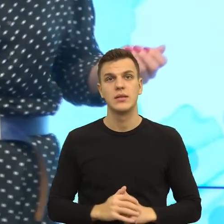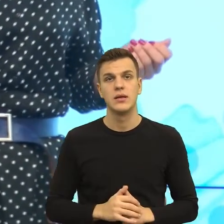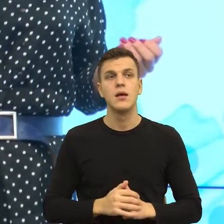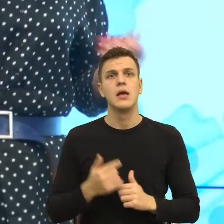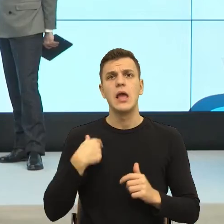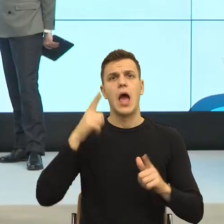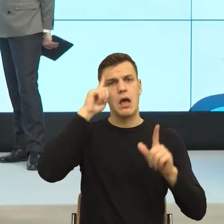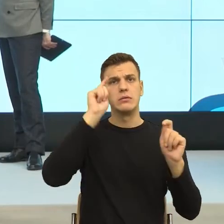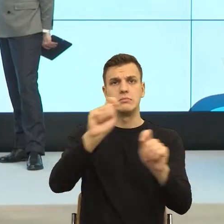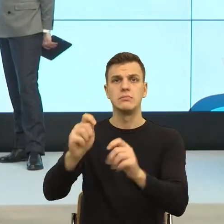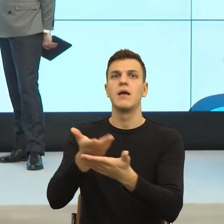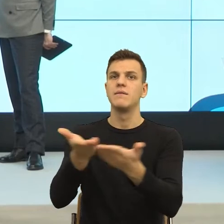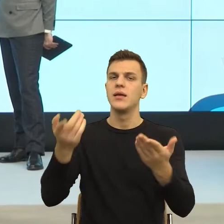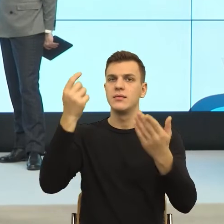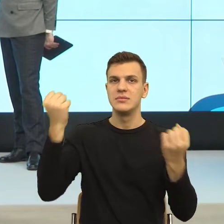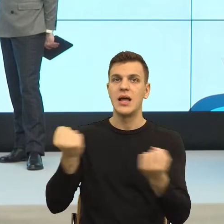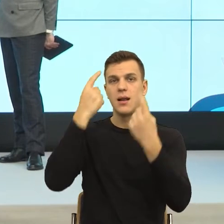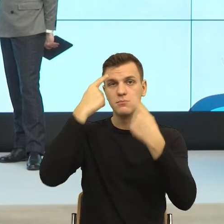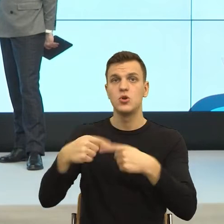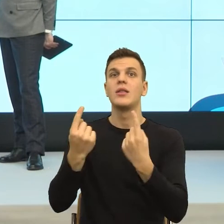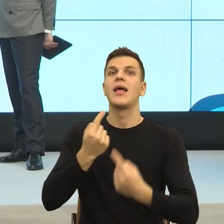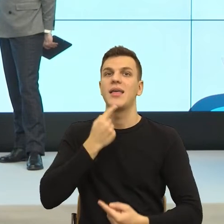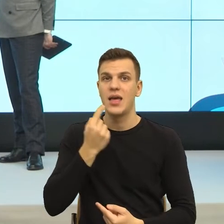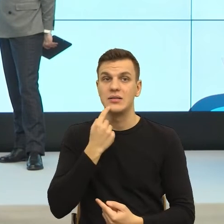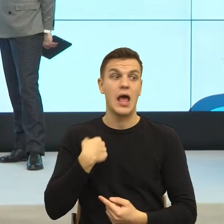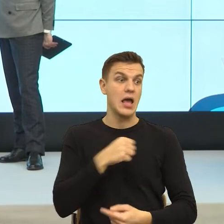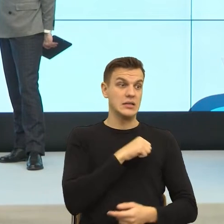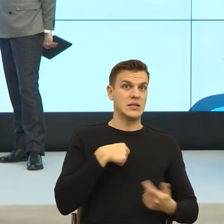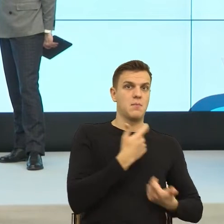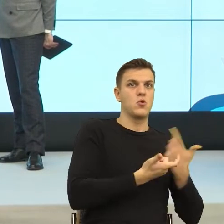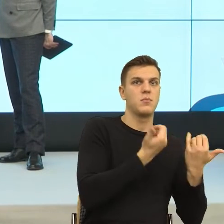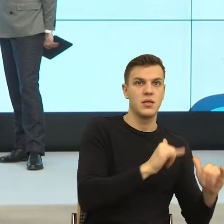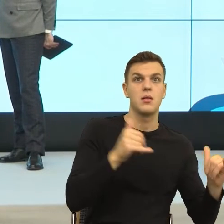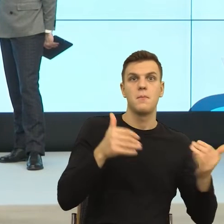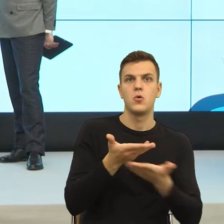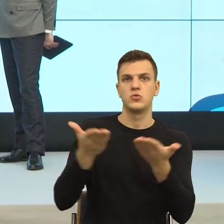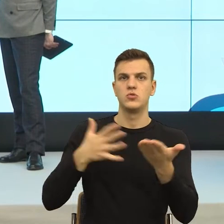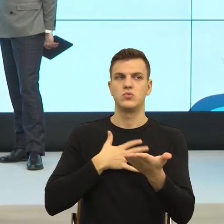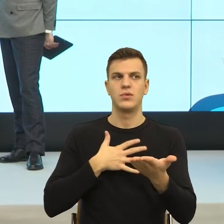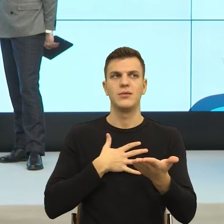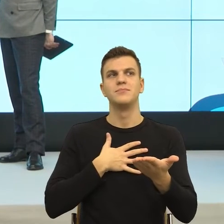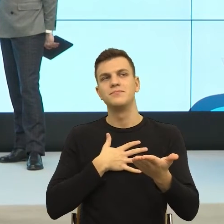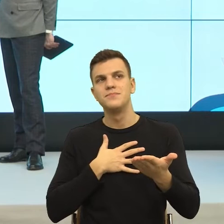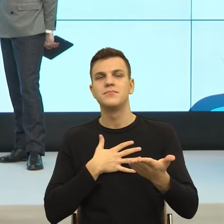poczuli byście się Państwo oszukani i teraz, w momencie jeżeli odkrycie mojej intencji sprawia, że ja